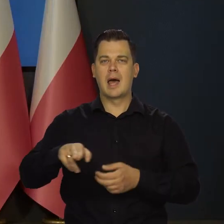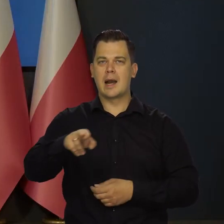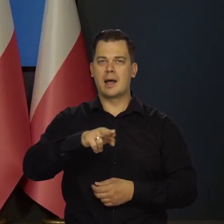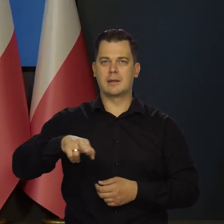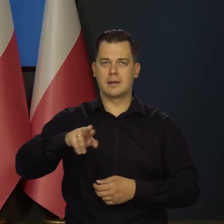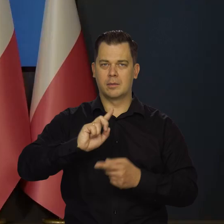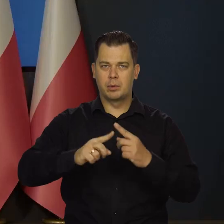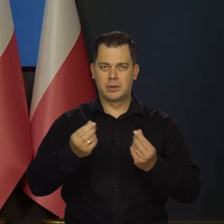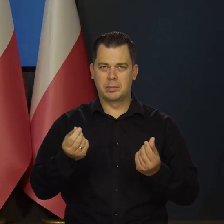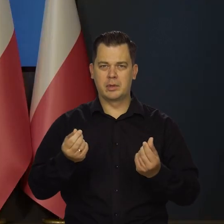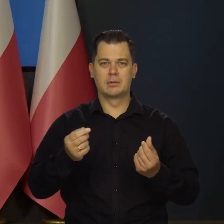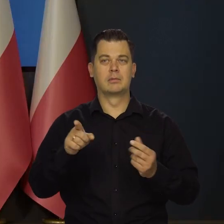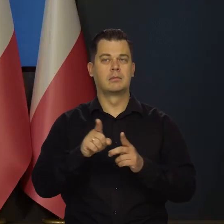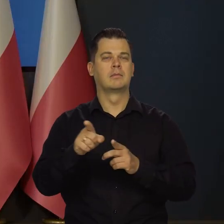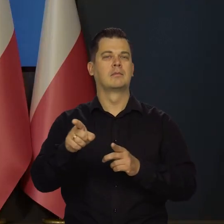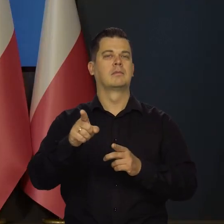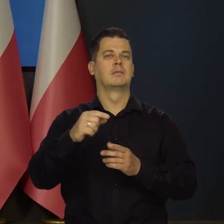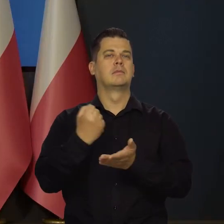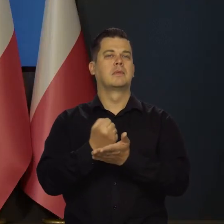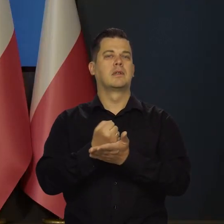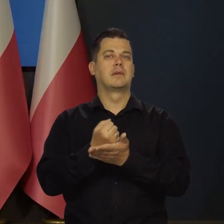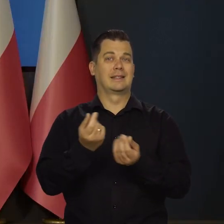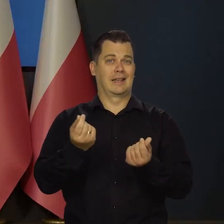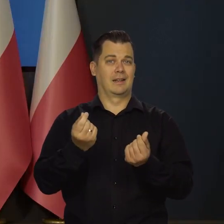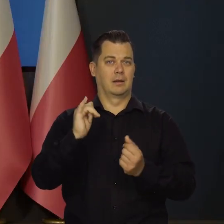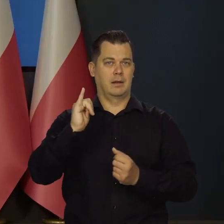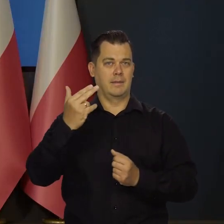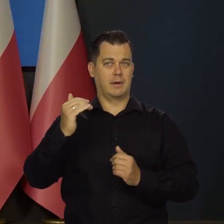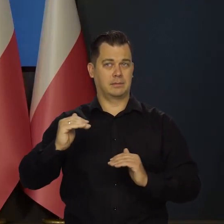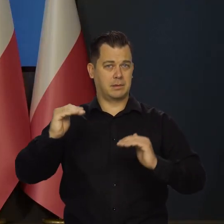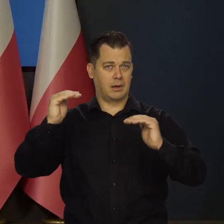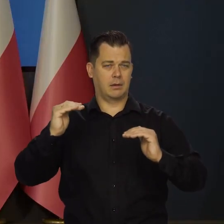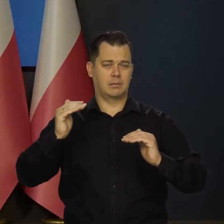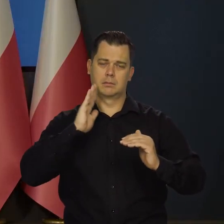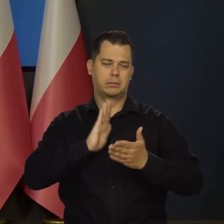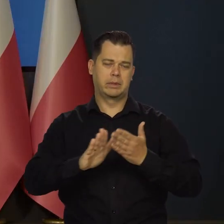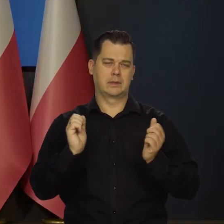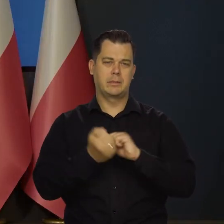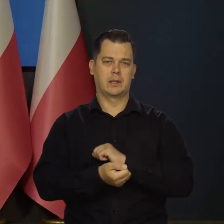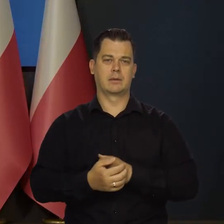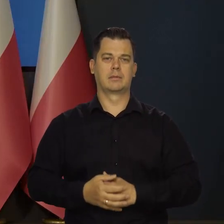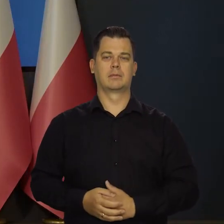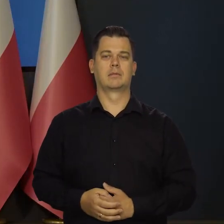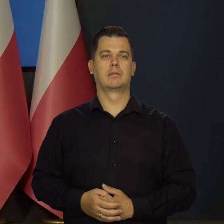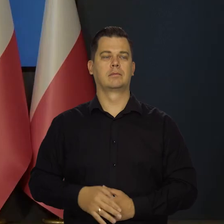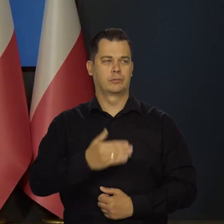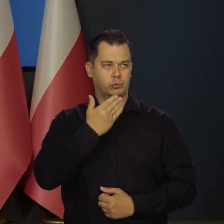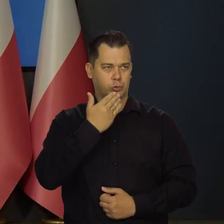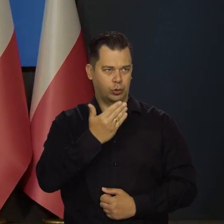instrumenty polityki pieniężnej. Poza tym cel inflacyjny pozostaje bez zmian. Dziękujemy bardzo.